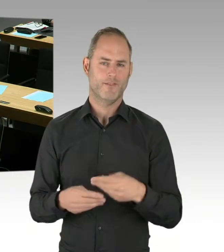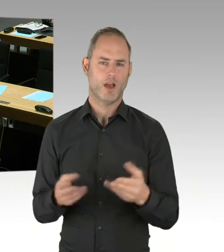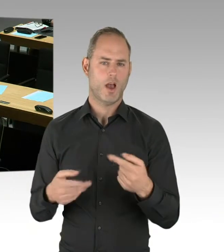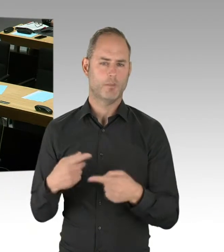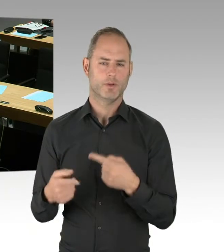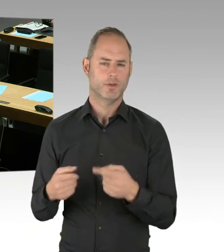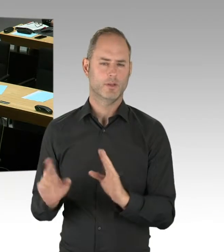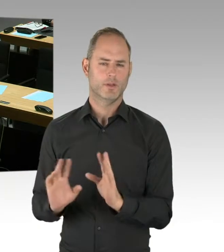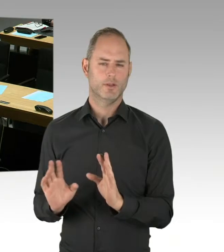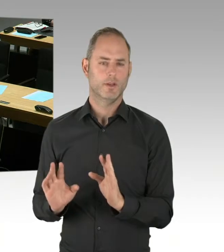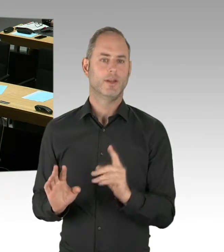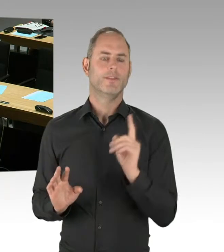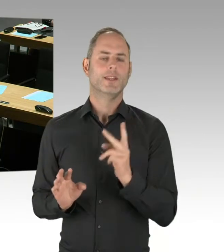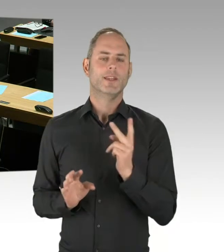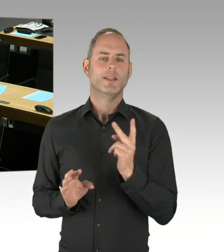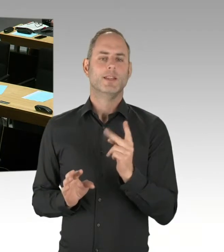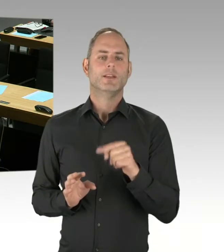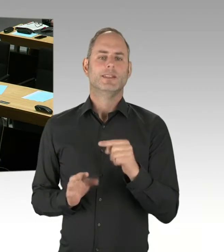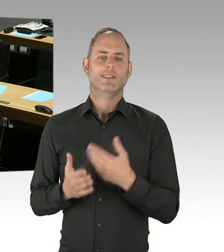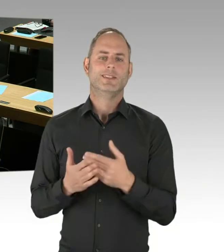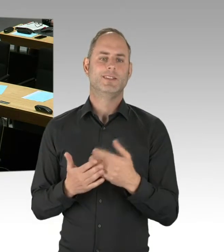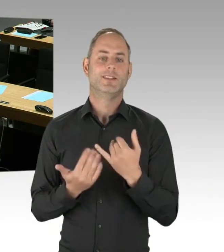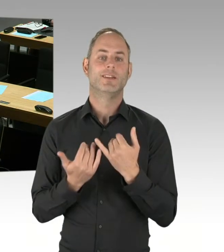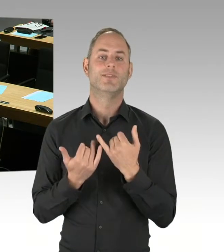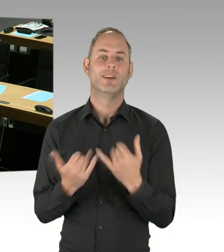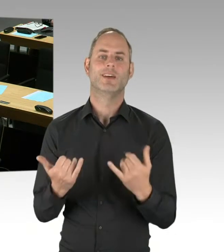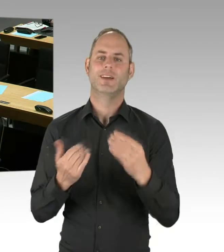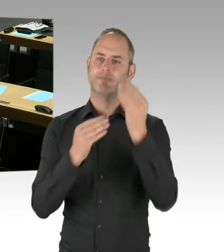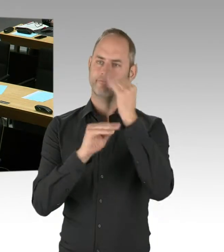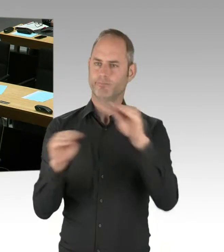Sie ist eine der denkbaren Möglichkeiten vergaberechtlicher Instrumente.